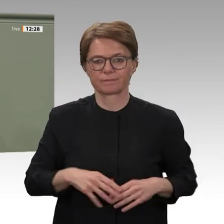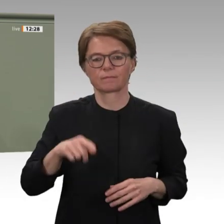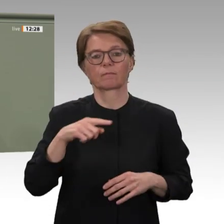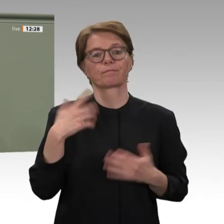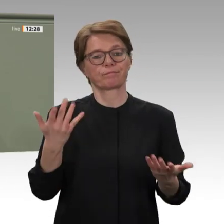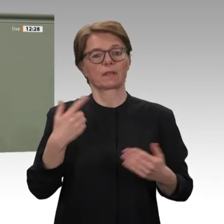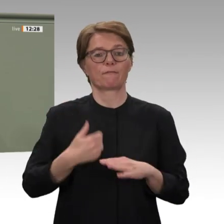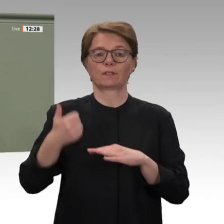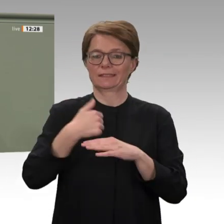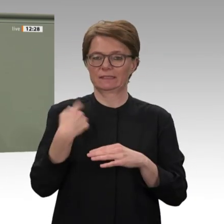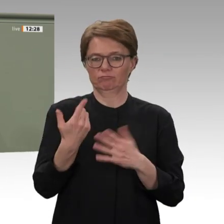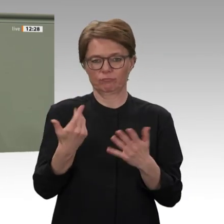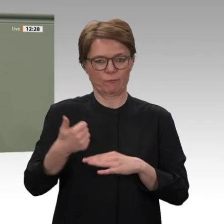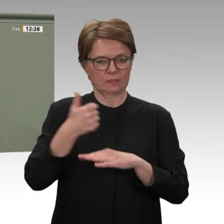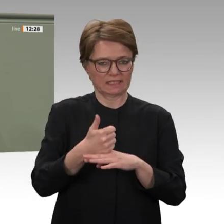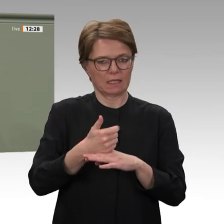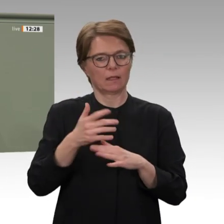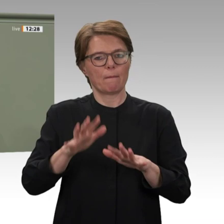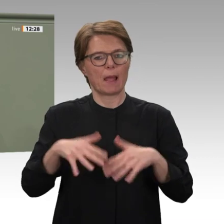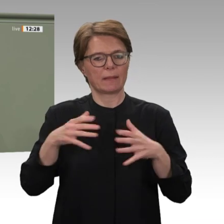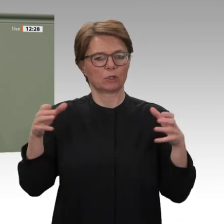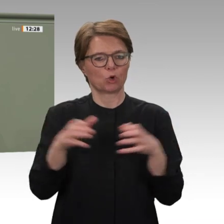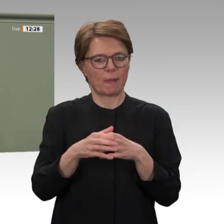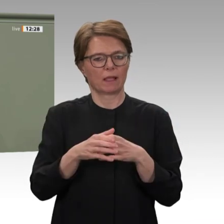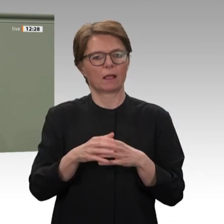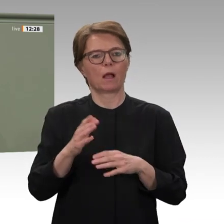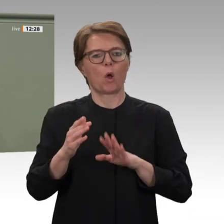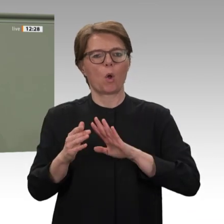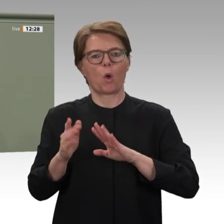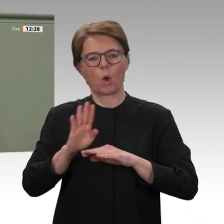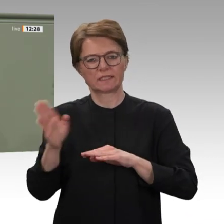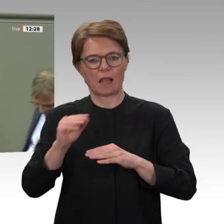Gesprächen sehe ich immer wieder den großen Stolz der Menschen darauf, dass sie es aus